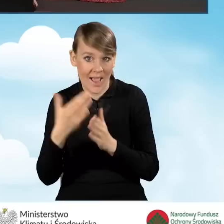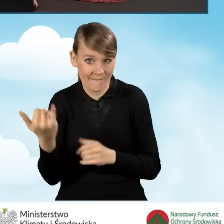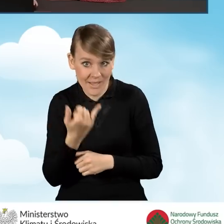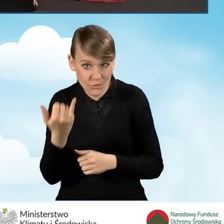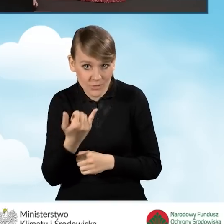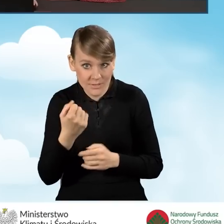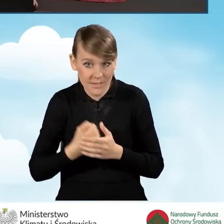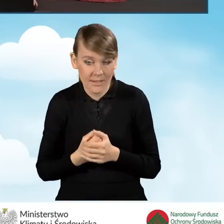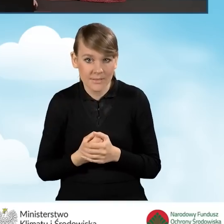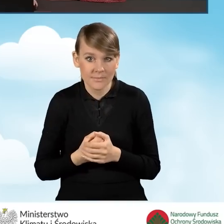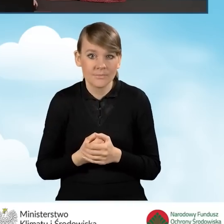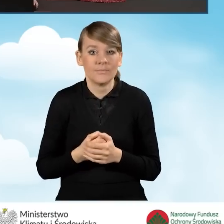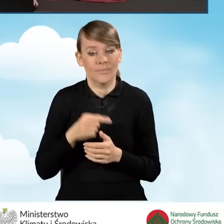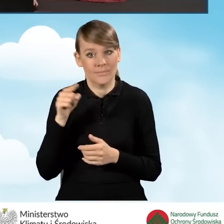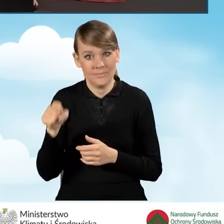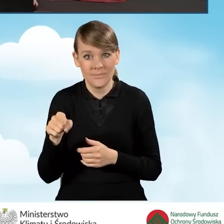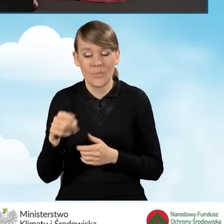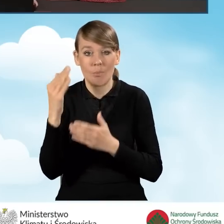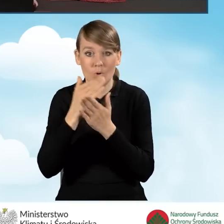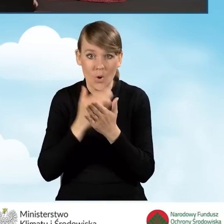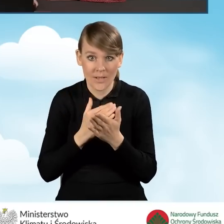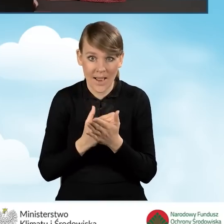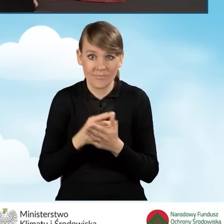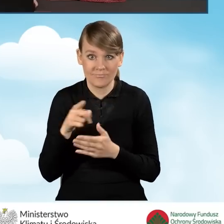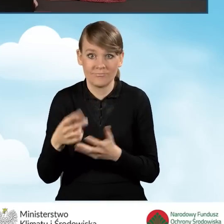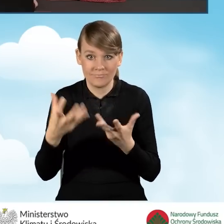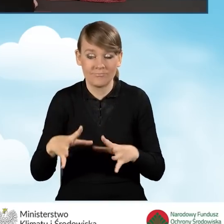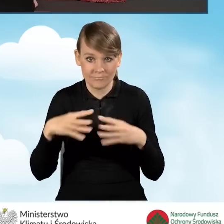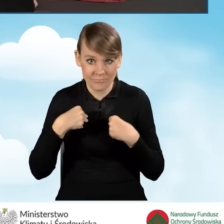Tu należy podkreślić, że warunkiem programu na udzielenie dofinansowania